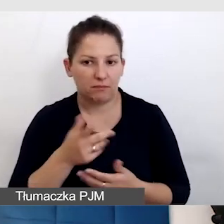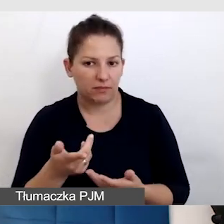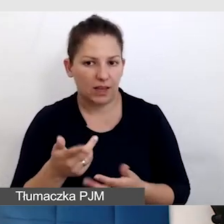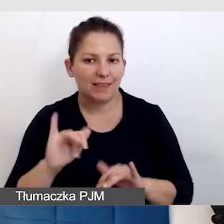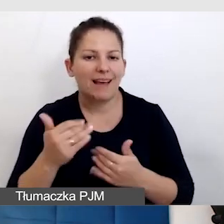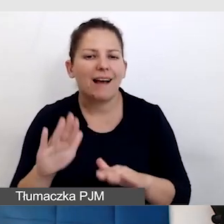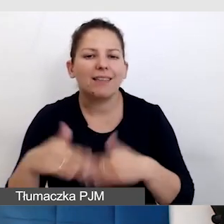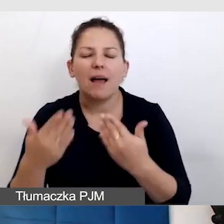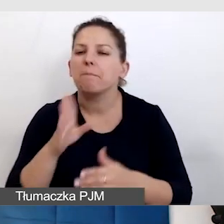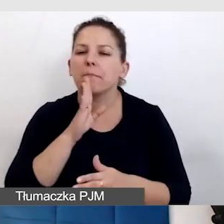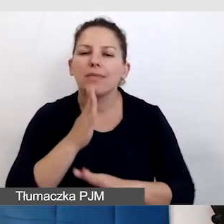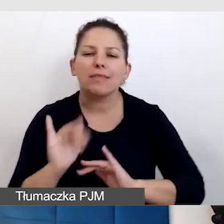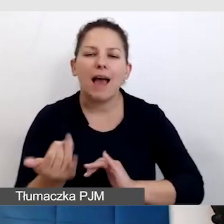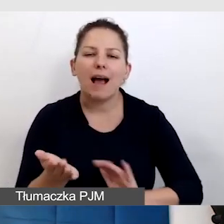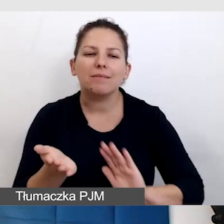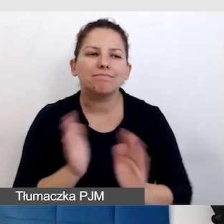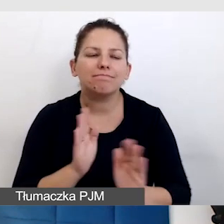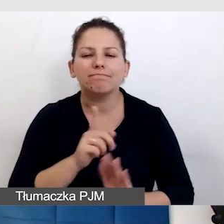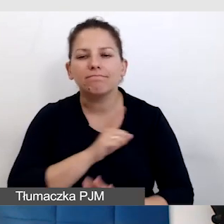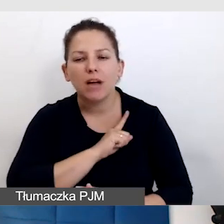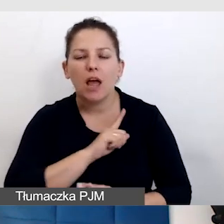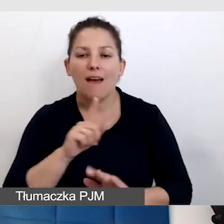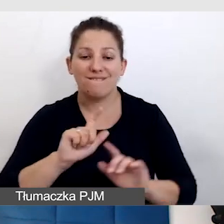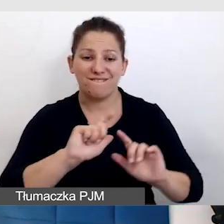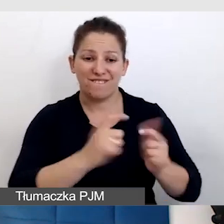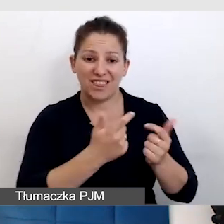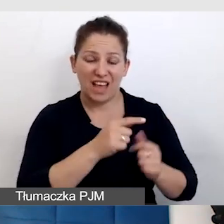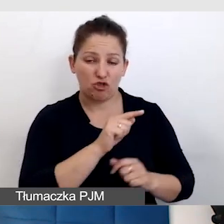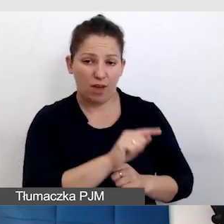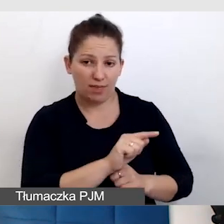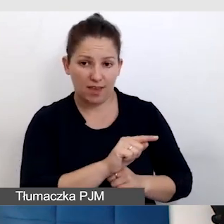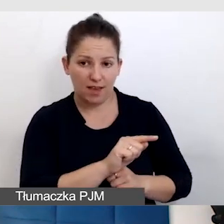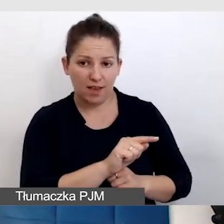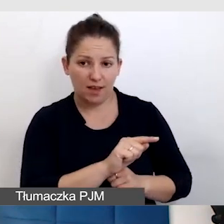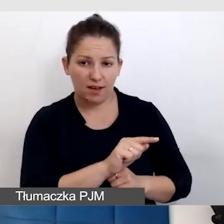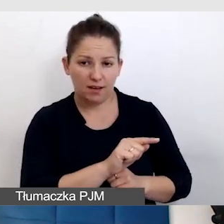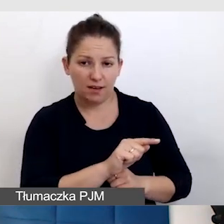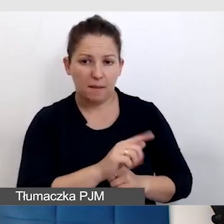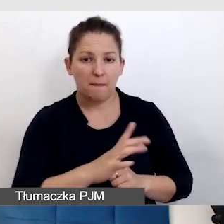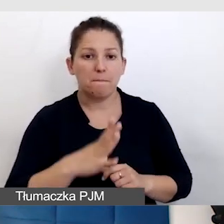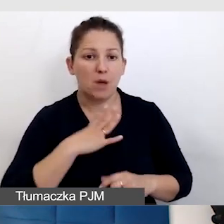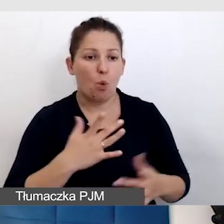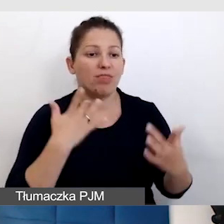Jak dbać o to, żeby wydarzenie, które było na żywo bardzo dostępne,